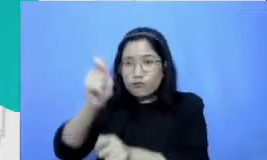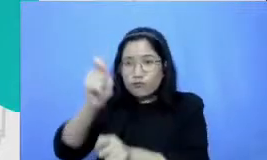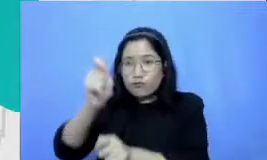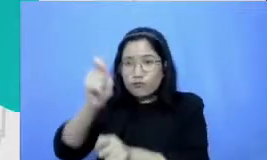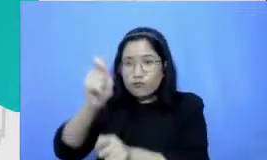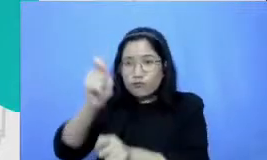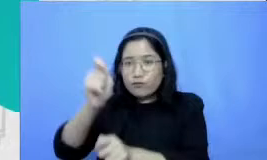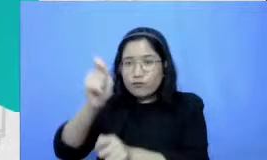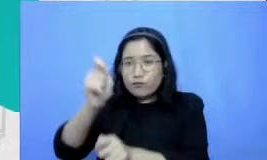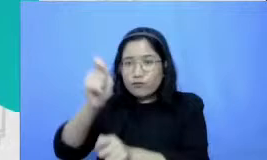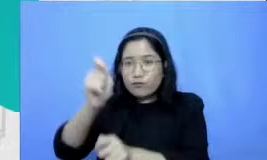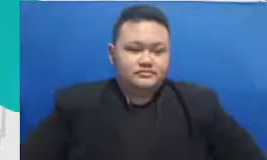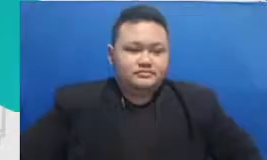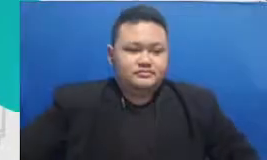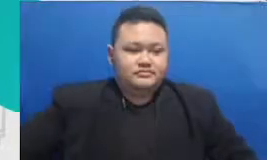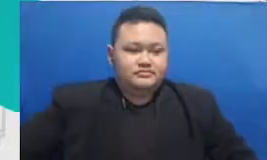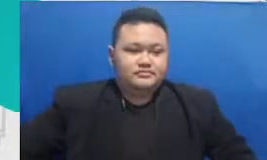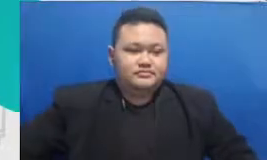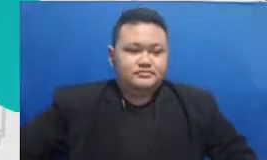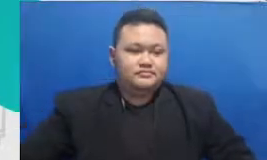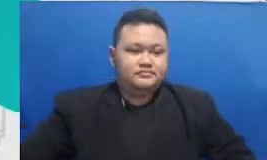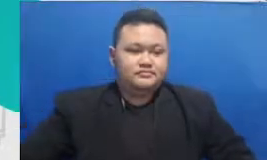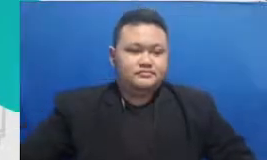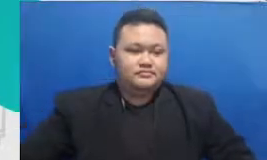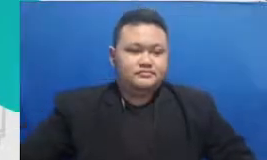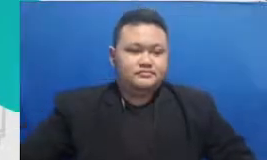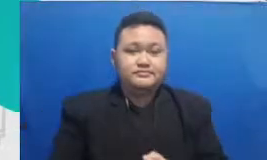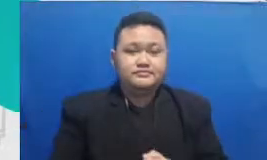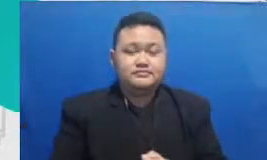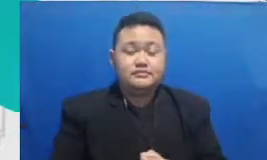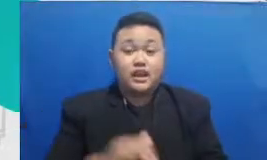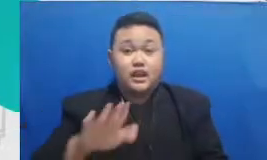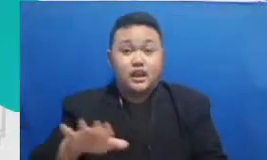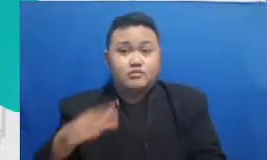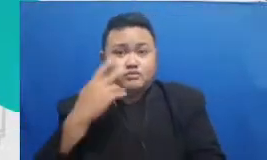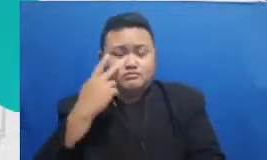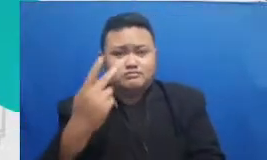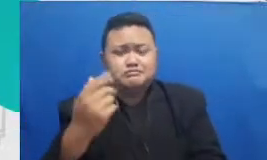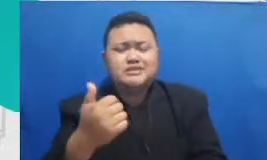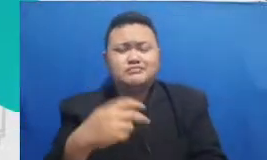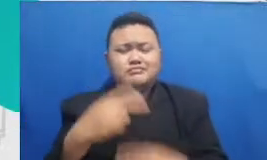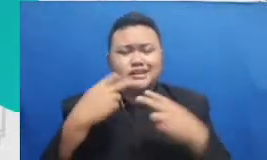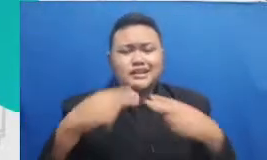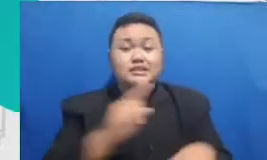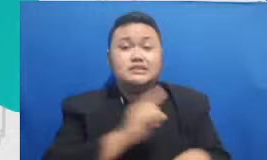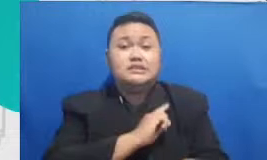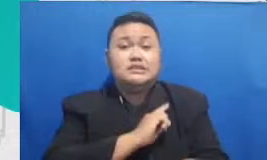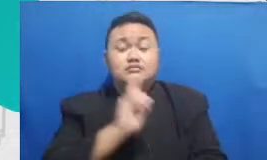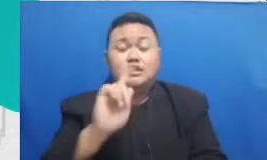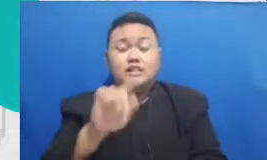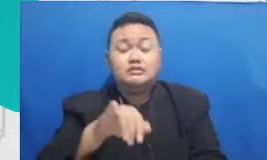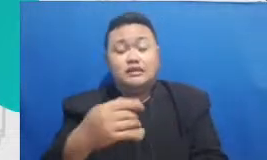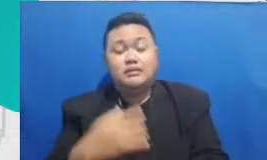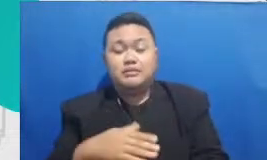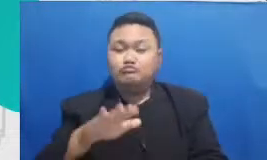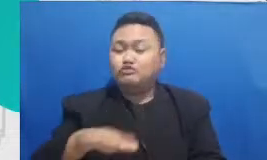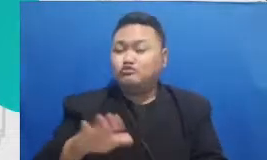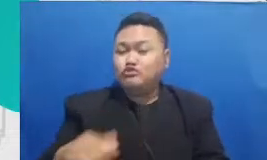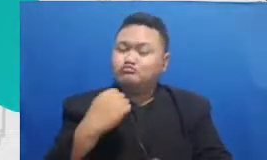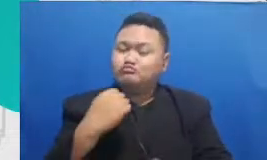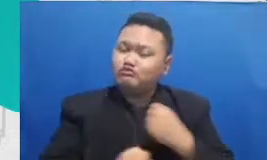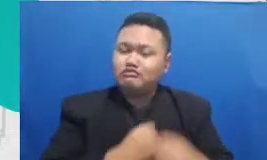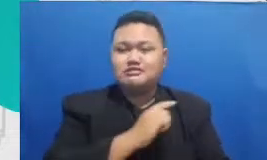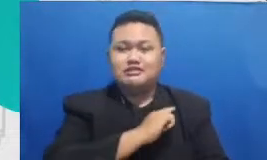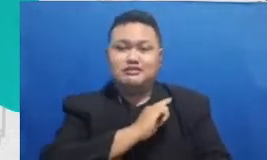sendiri bahwa ketika mereka mendedikasikan u usaha mereka untuk menjelaskan materi mereka dengan baik